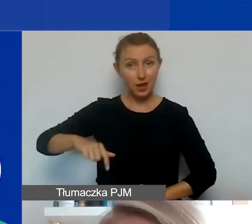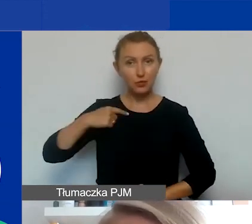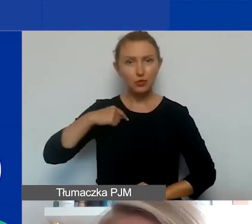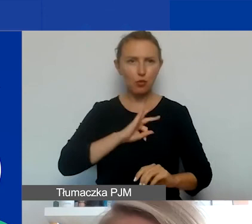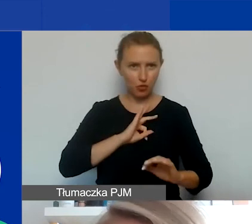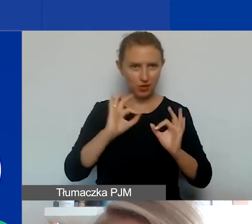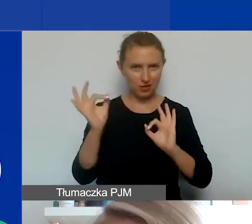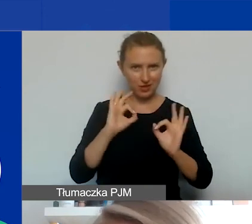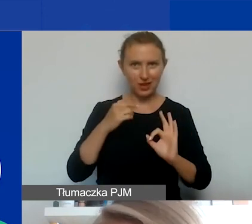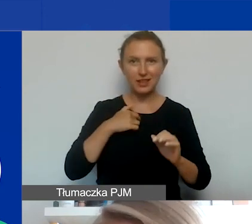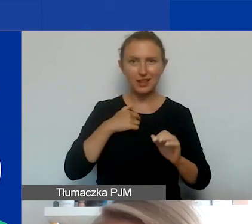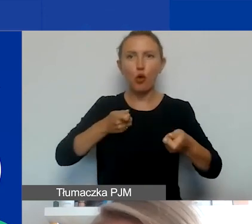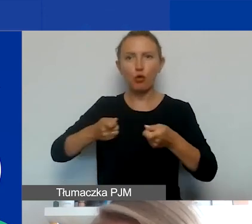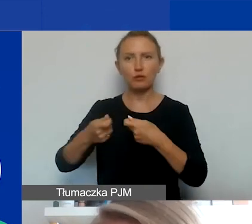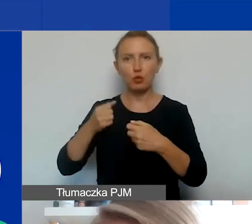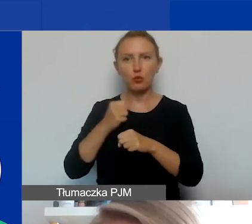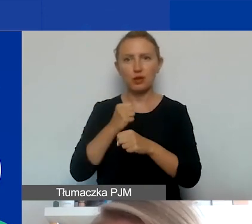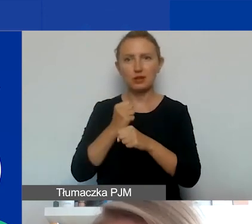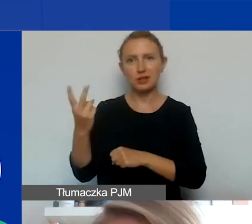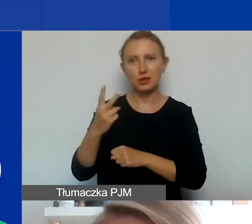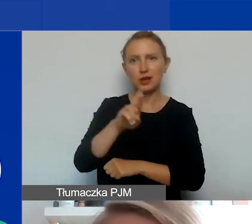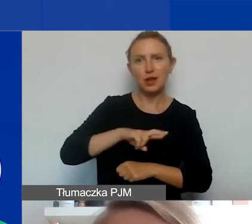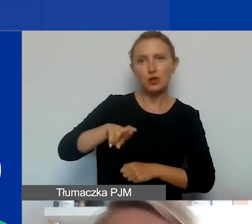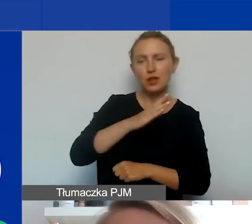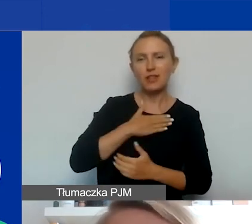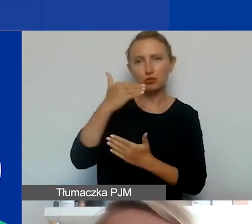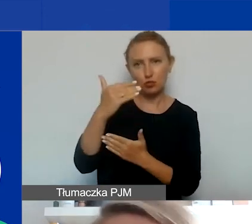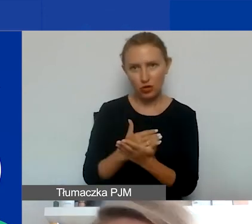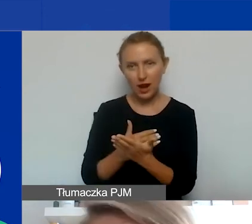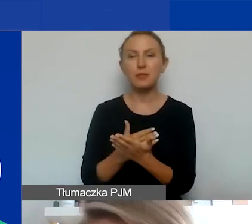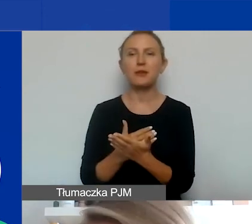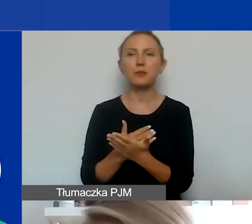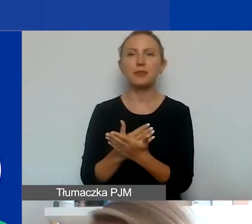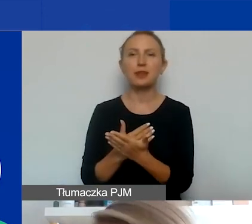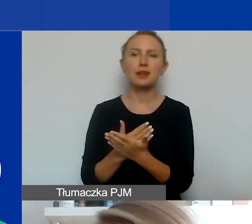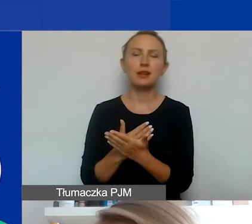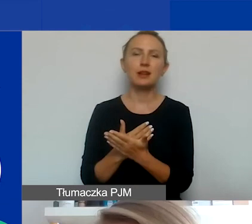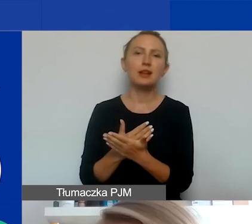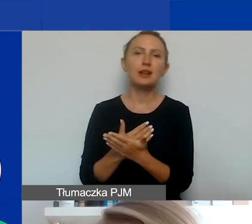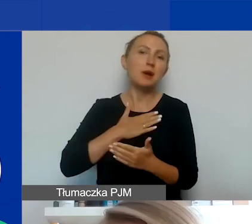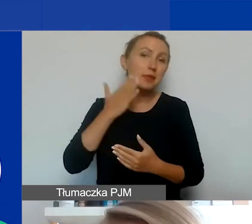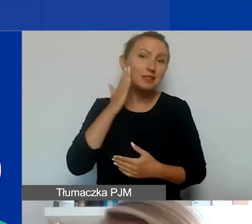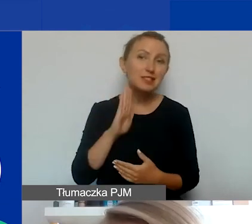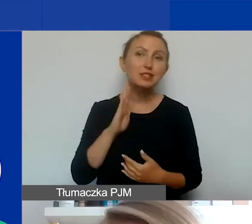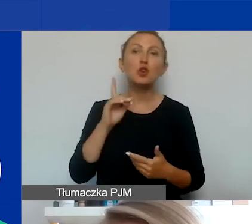Zajmuję się koordynacją współpracy dwustronnej i regionalnej. W miarę możliwości mam nadzieję, że będę w stanie pomóc,